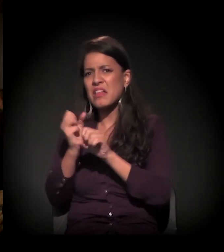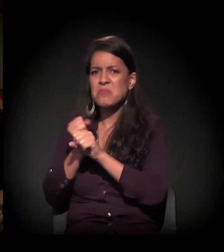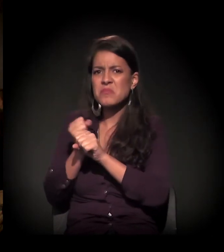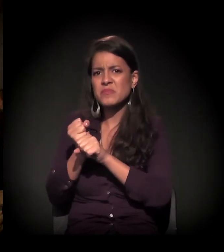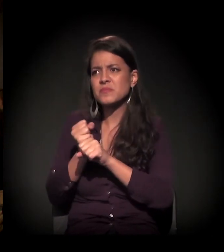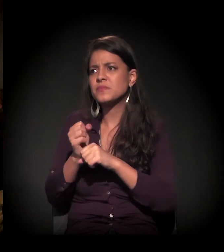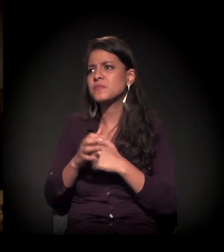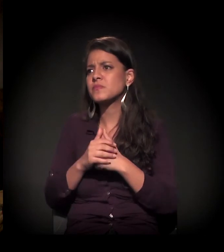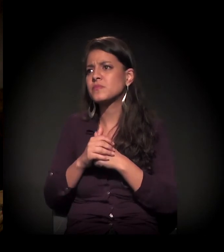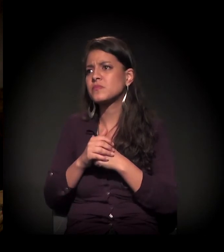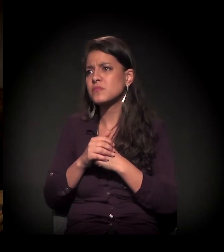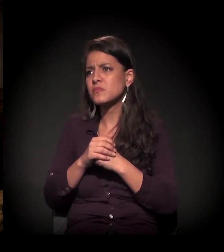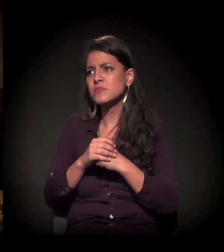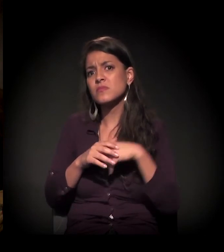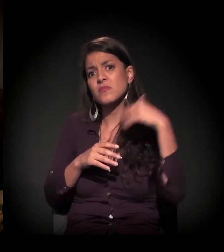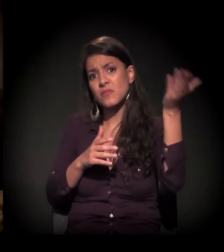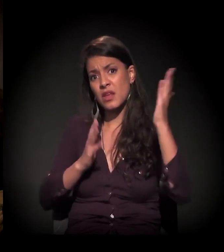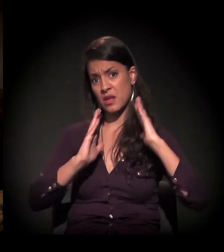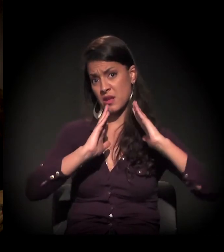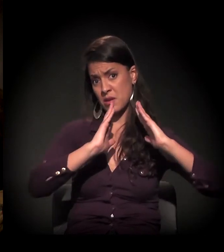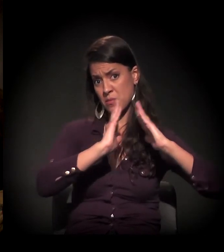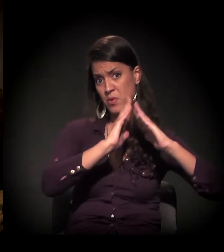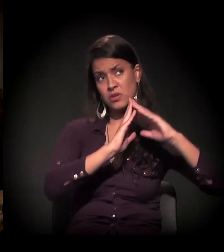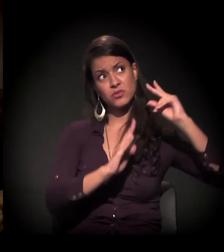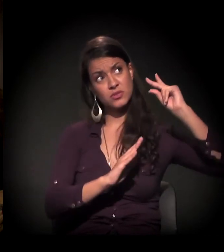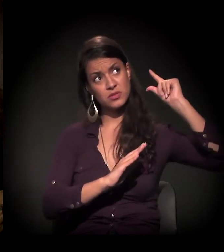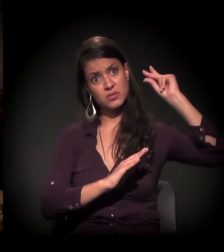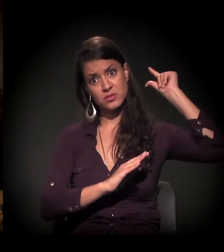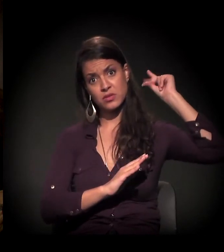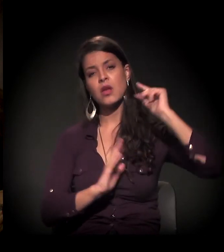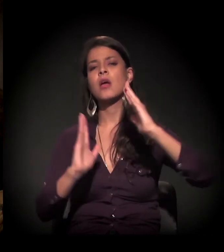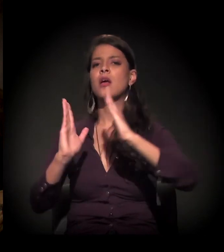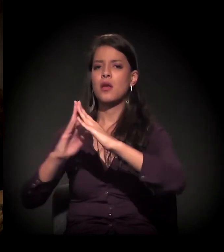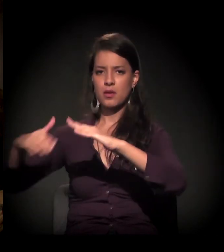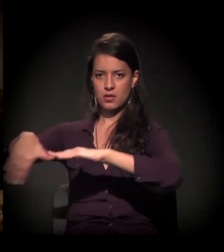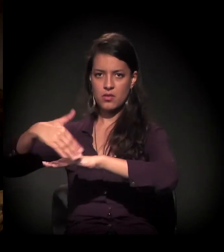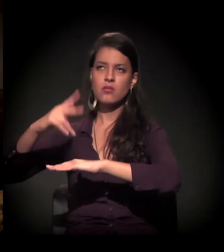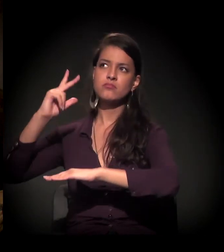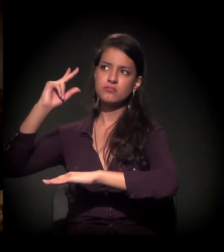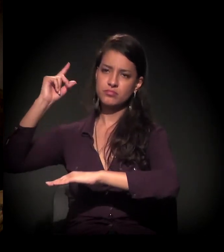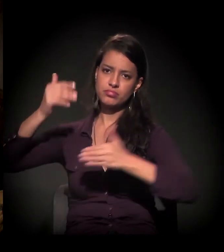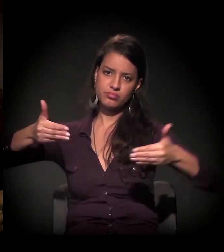Uns 30 anos. Mas a questão da moradia é mais tempo e do morador de rua é mais tempo,